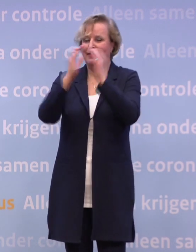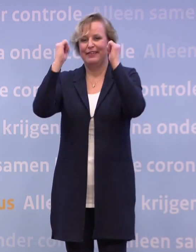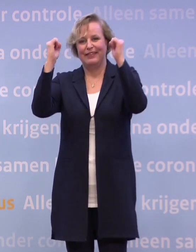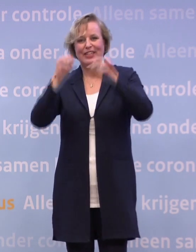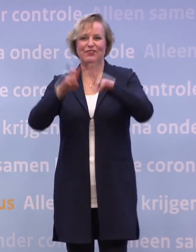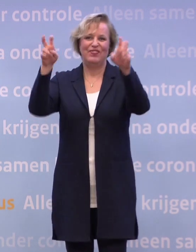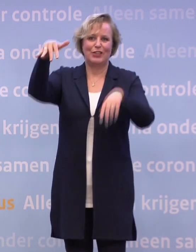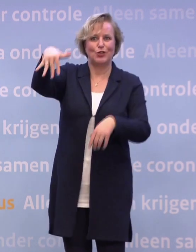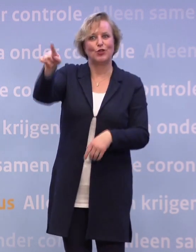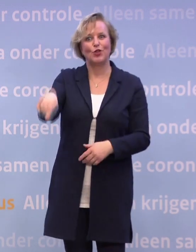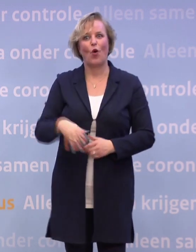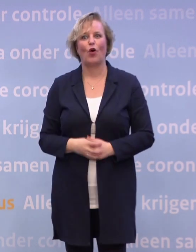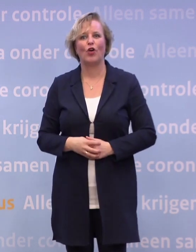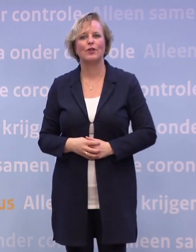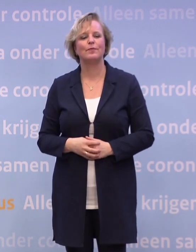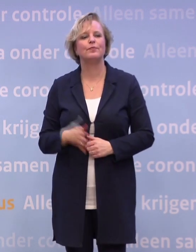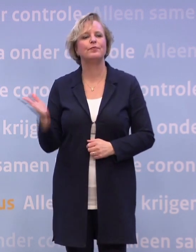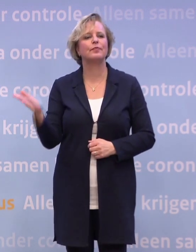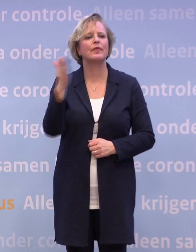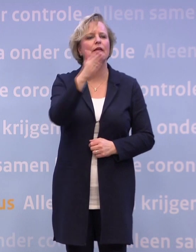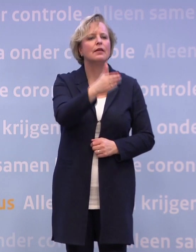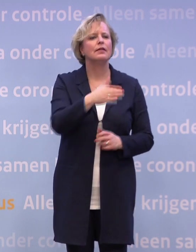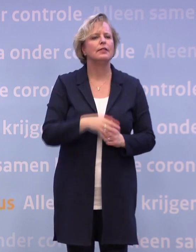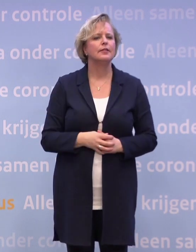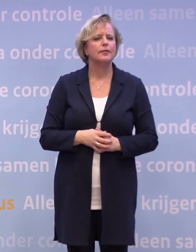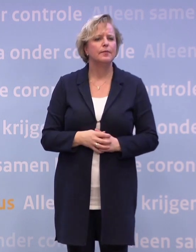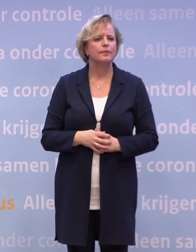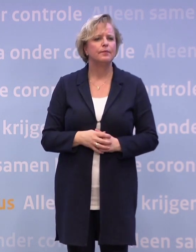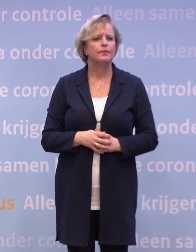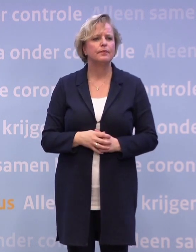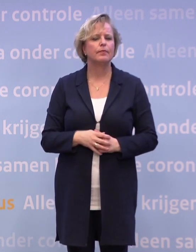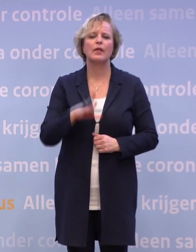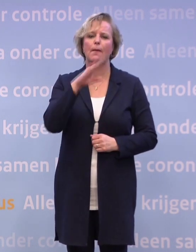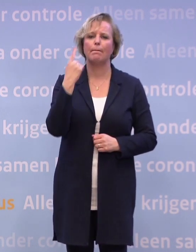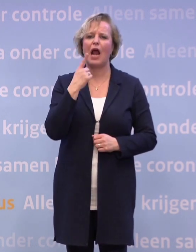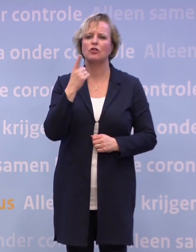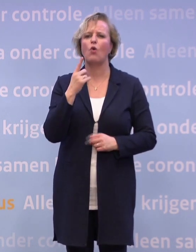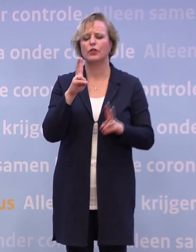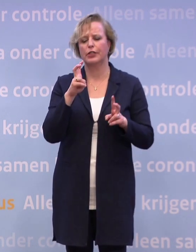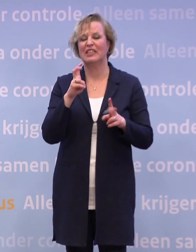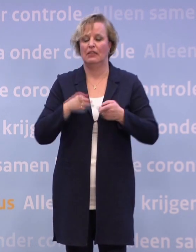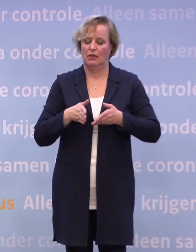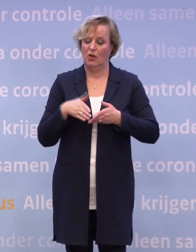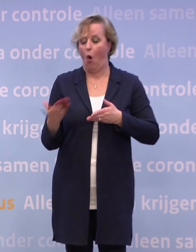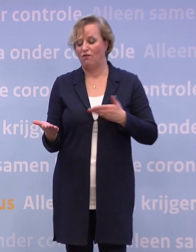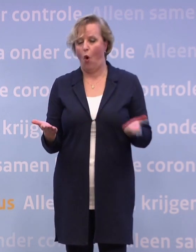Wat wel fascinerend is aan steeds het hebben... ...over een kruispunt of een tweesprong of hoe je het ook noemt...